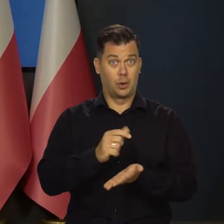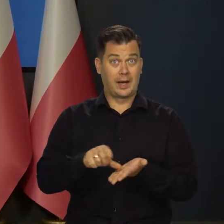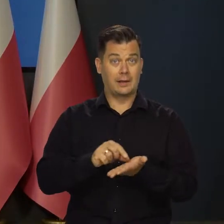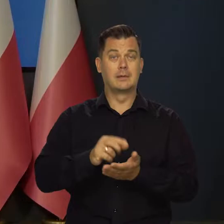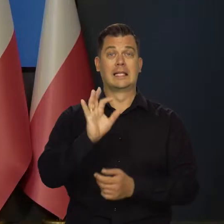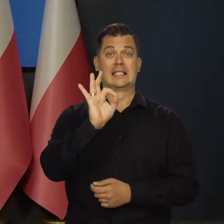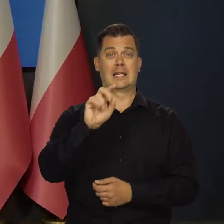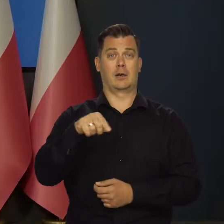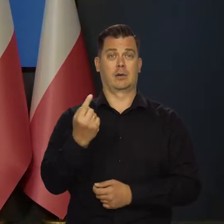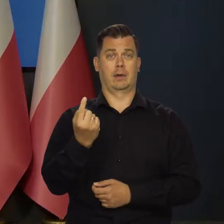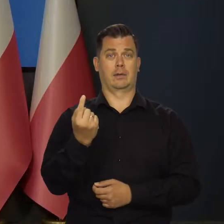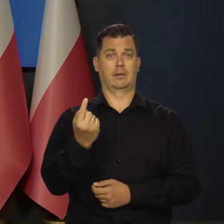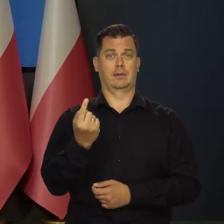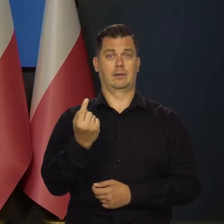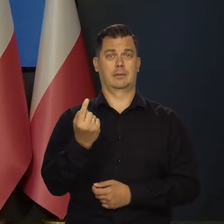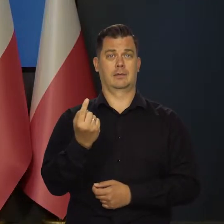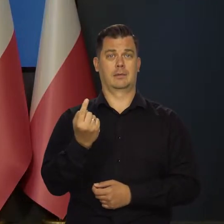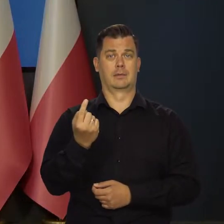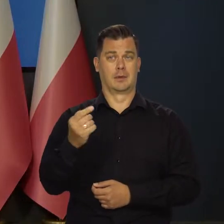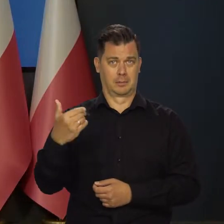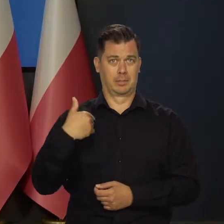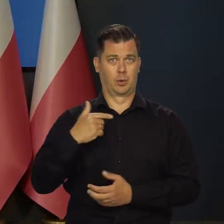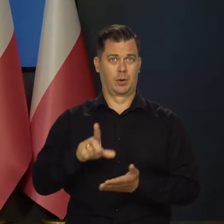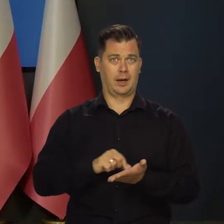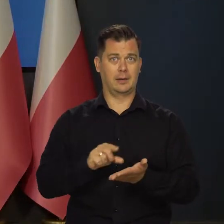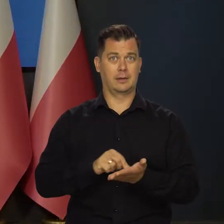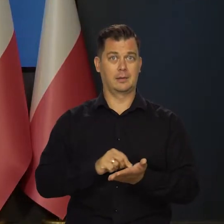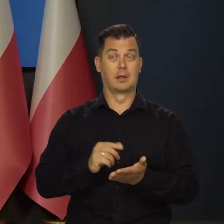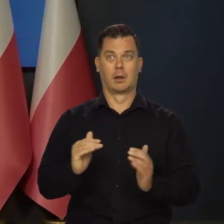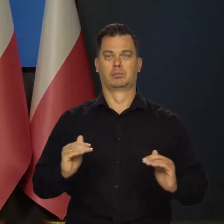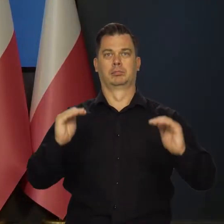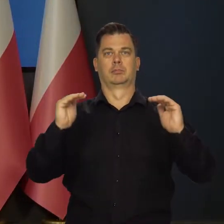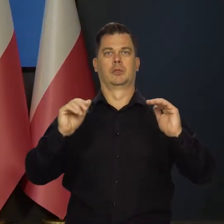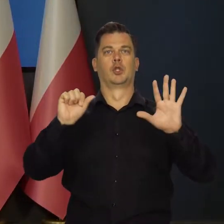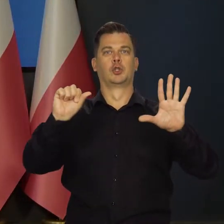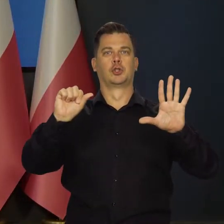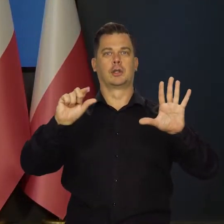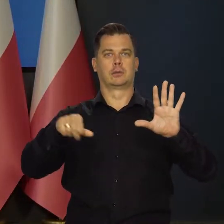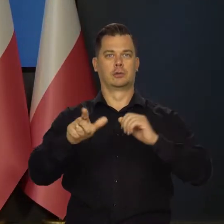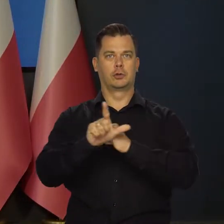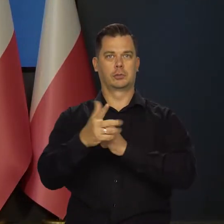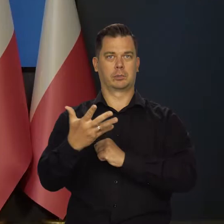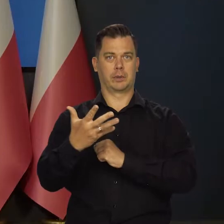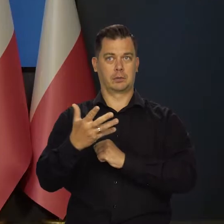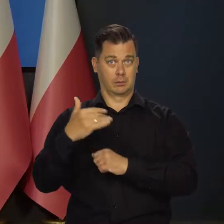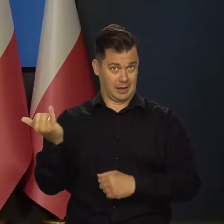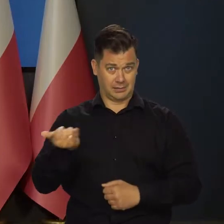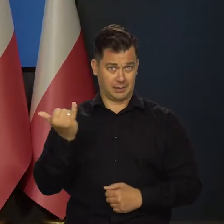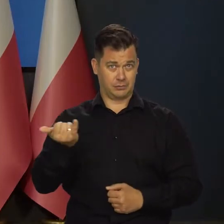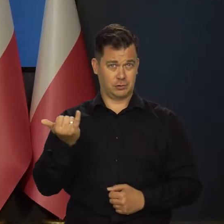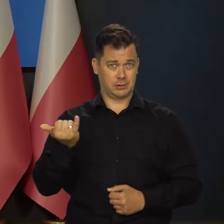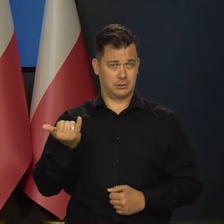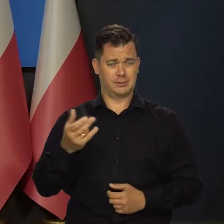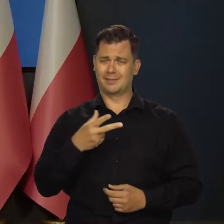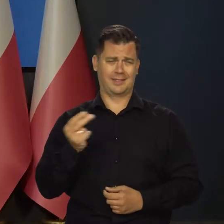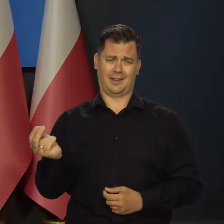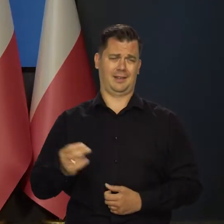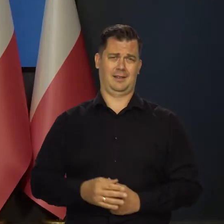Ktoś wziął kredyt jak było 0,1 stopy procentowe Banku Centralnego. Teraz ma 6,75, ale to też nie jest na zawsze.